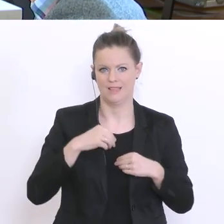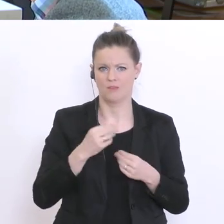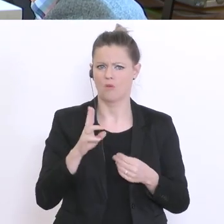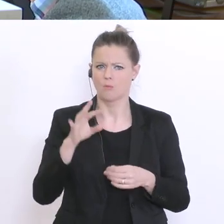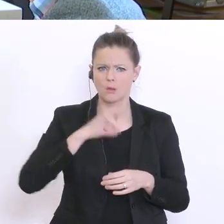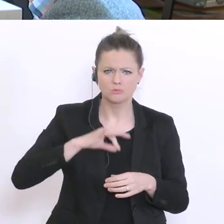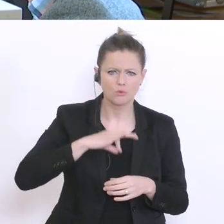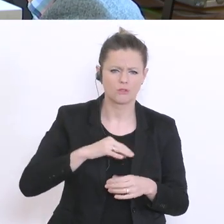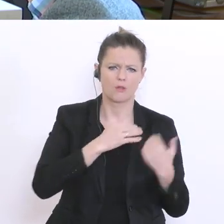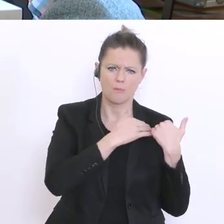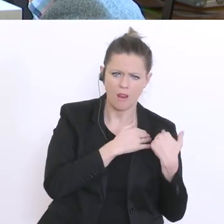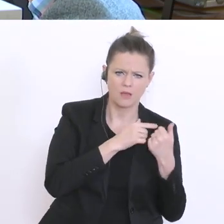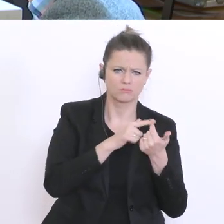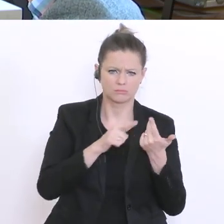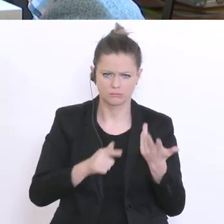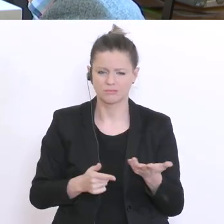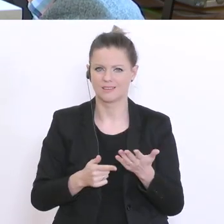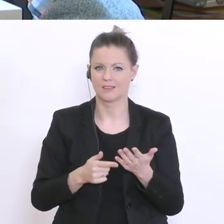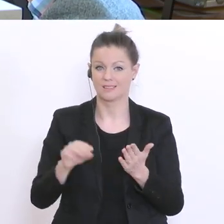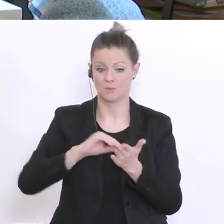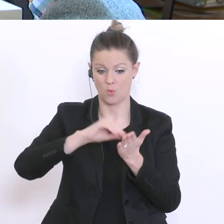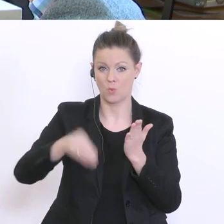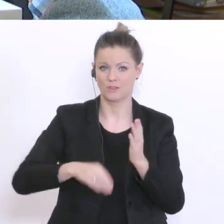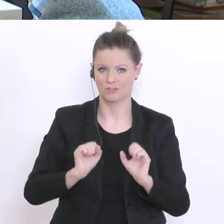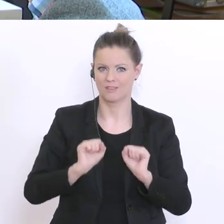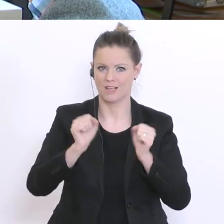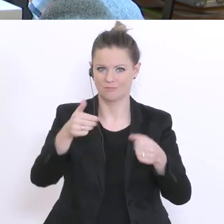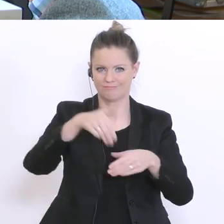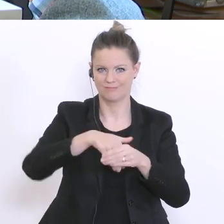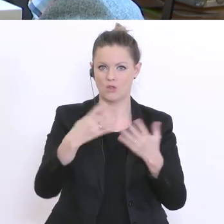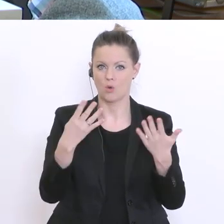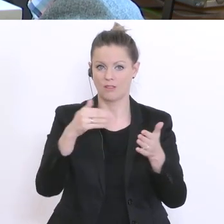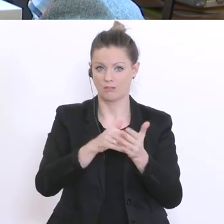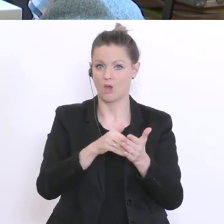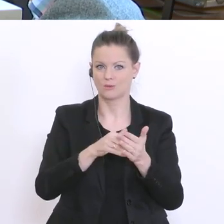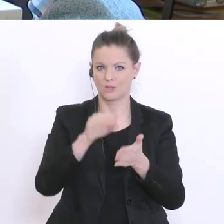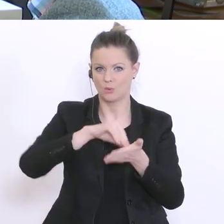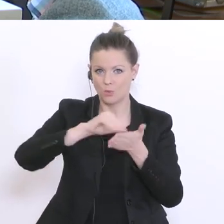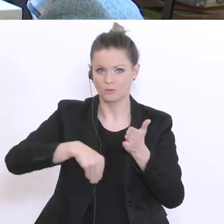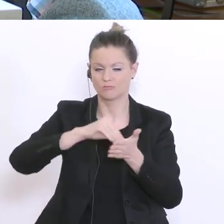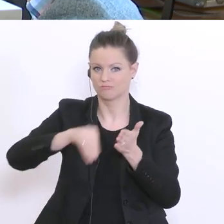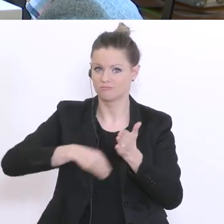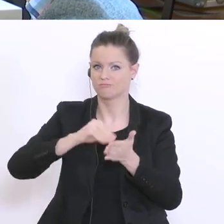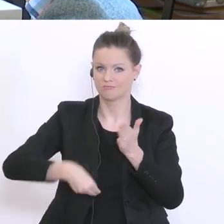eine Petition von 9000°Unterschriften. Viele sind dafür. Viele Schüler sind vor allem dafür.